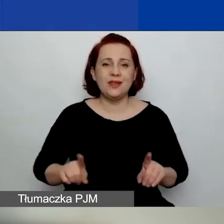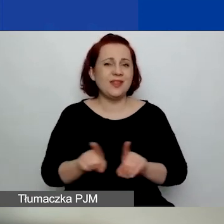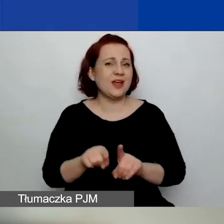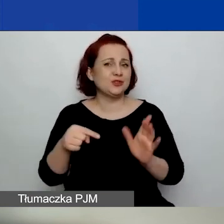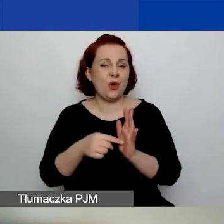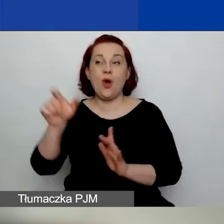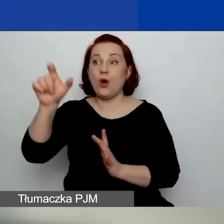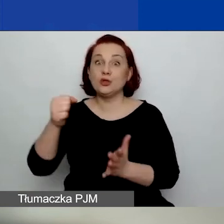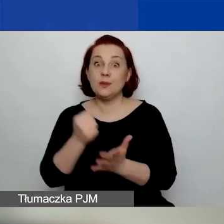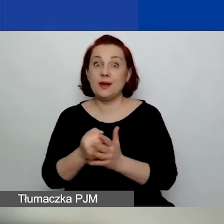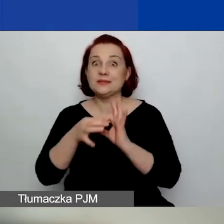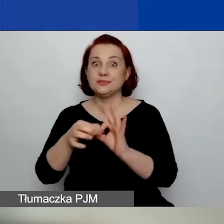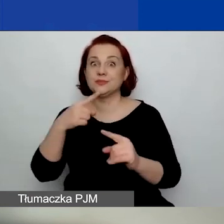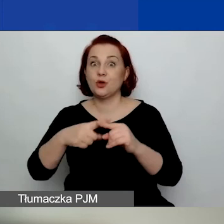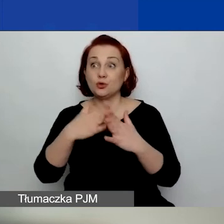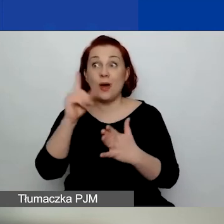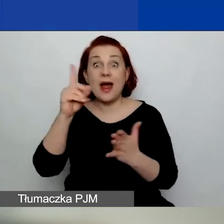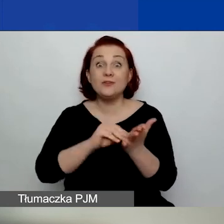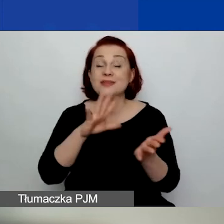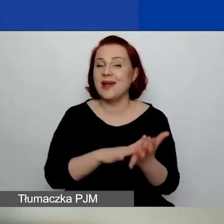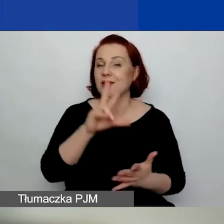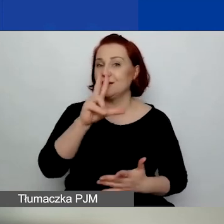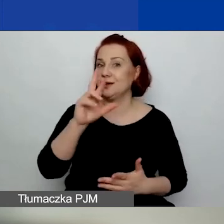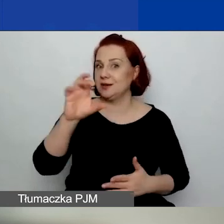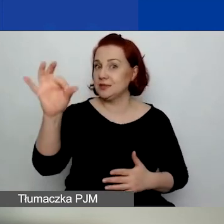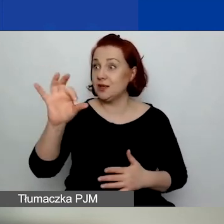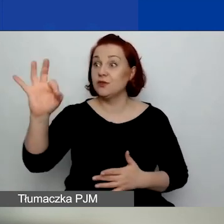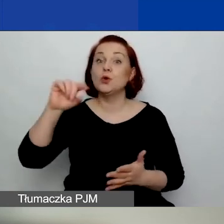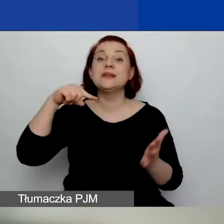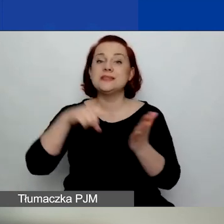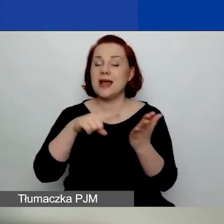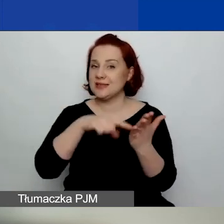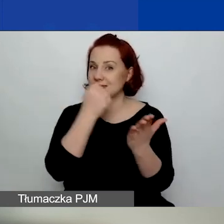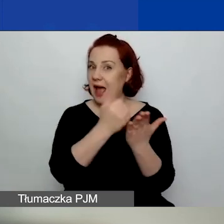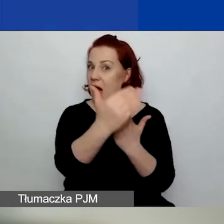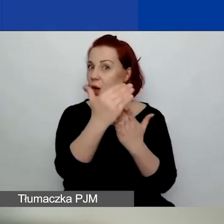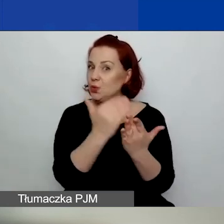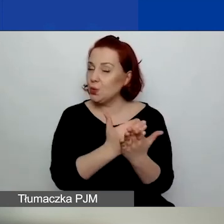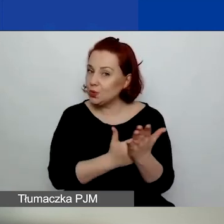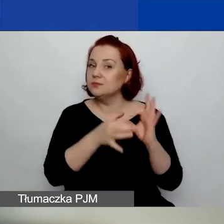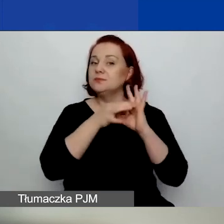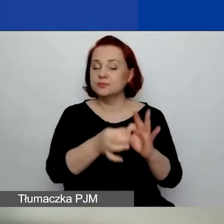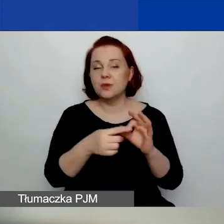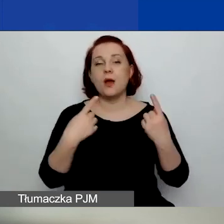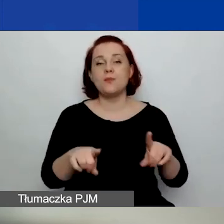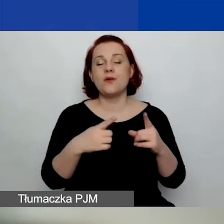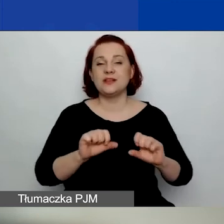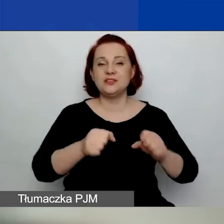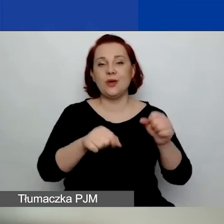ale wpisane do KRS, których cele statutowe obejmują prowadzenie działalności pożytku publicznego,